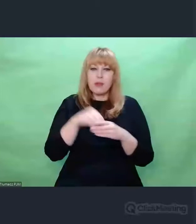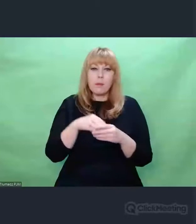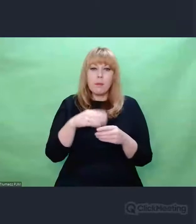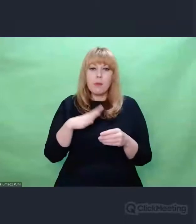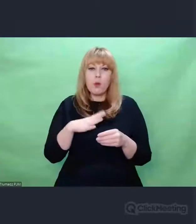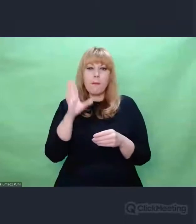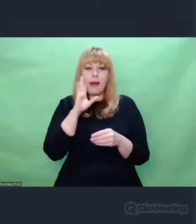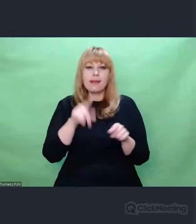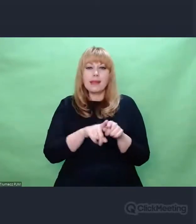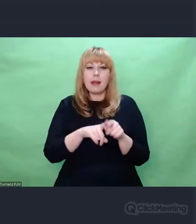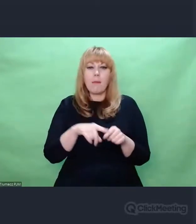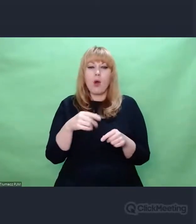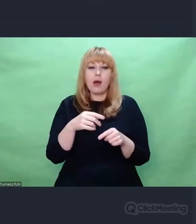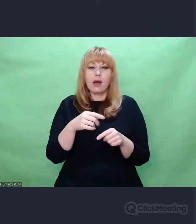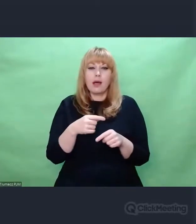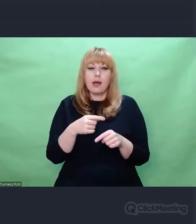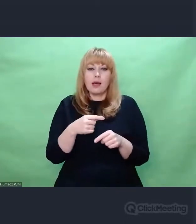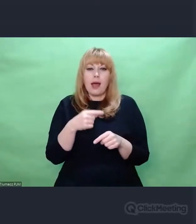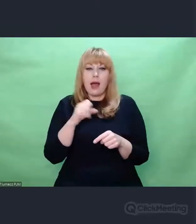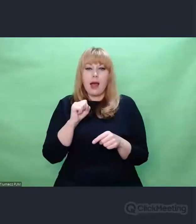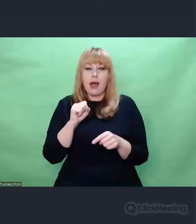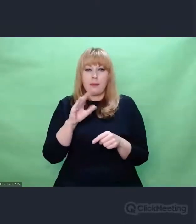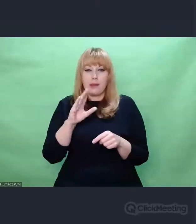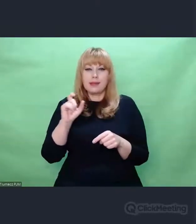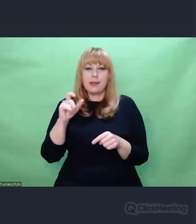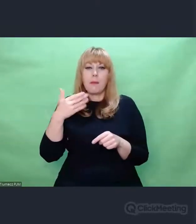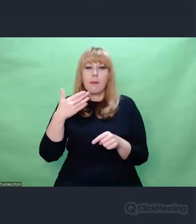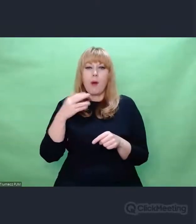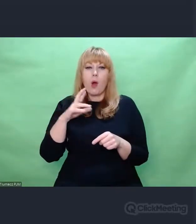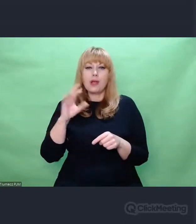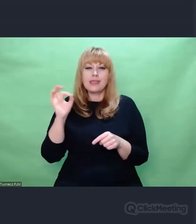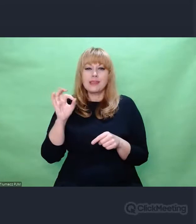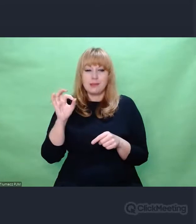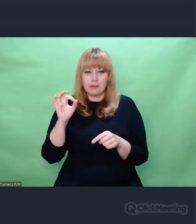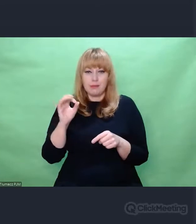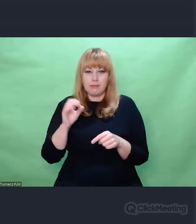nasłuchowiec musiał wychwycić tę linię, ten wątek,